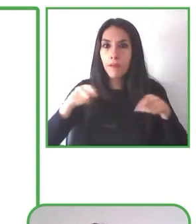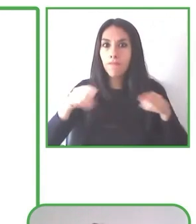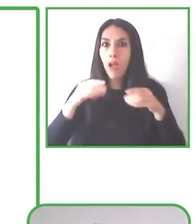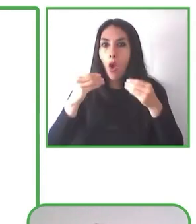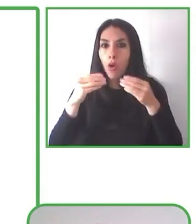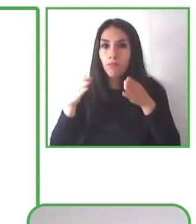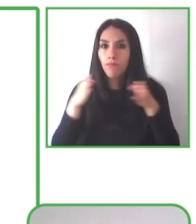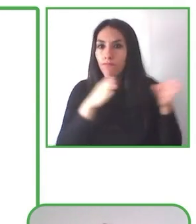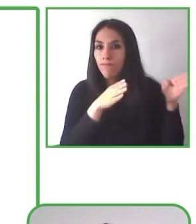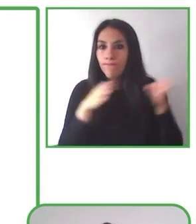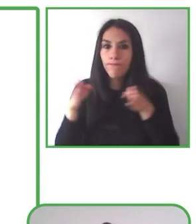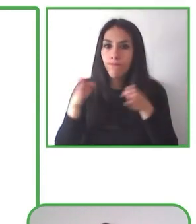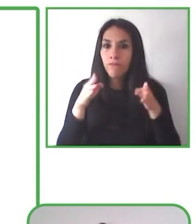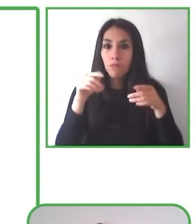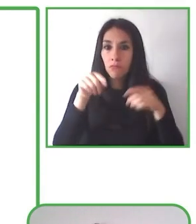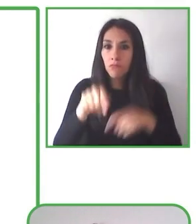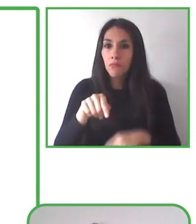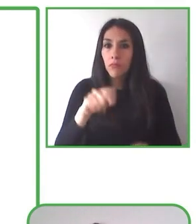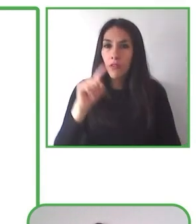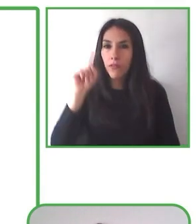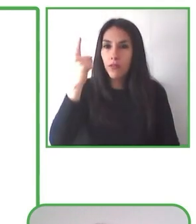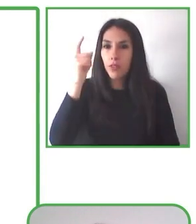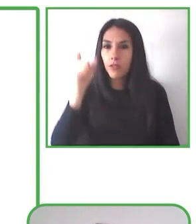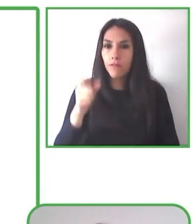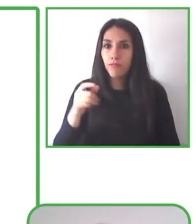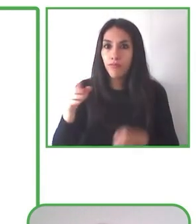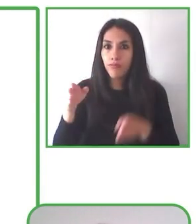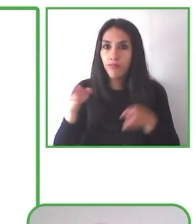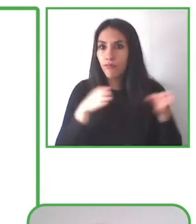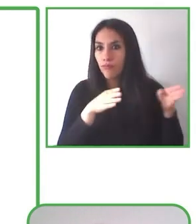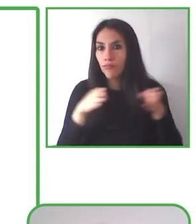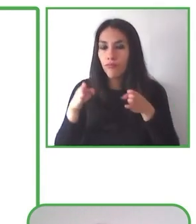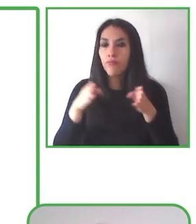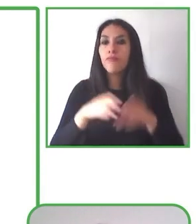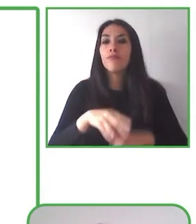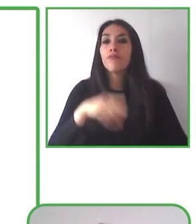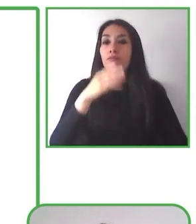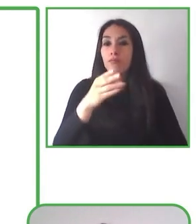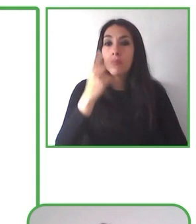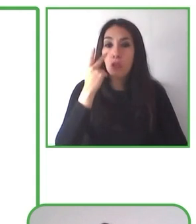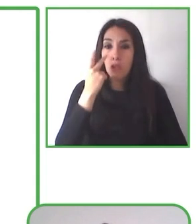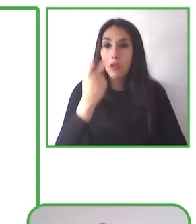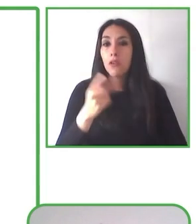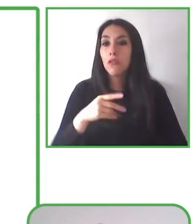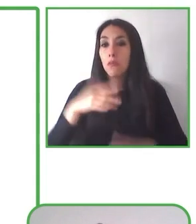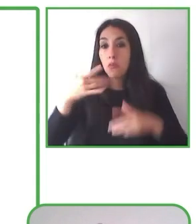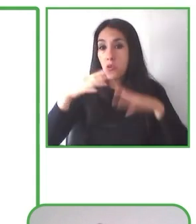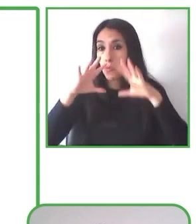también ofrece la oportunidad de poder implementar buenas prácticas, prácticas que